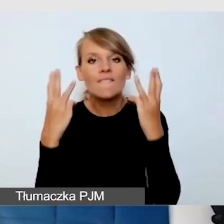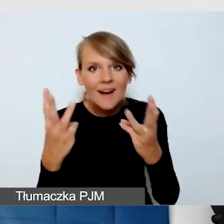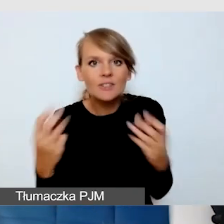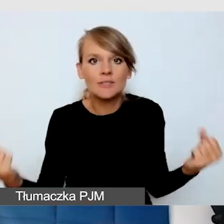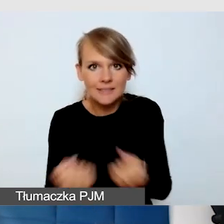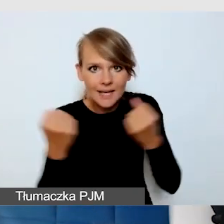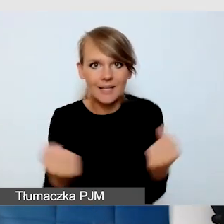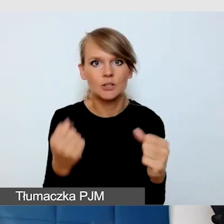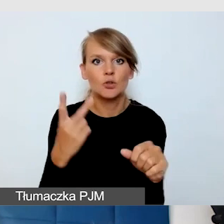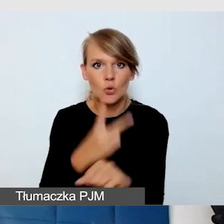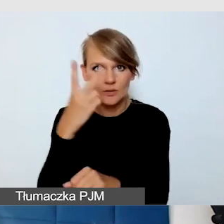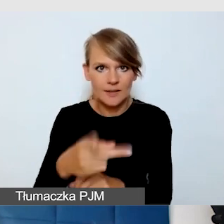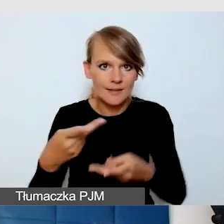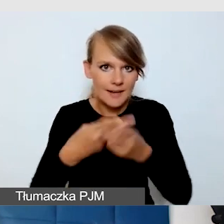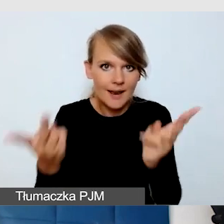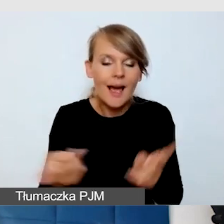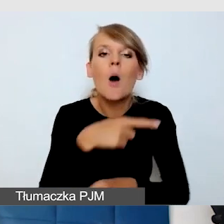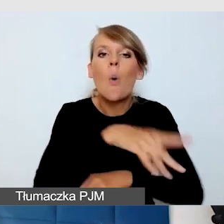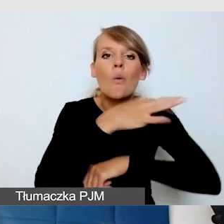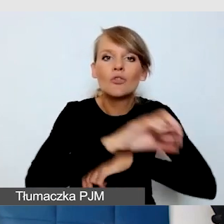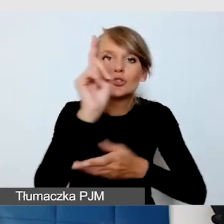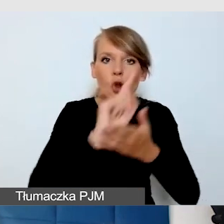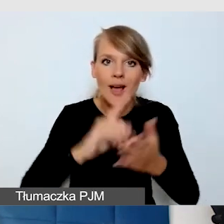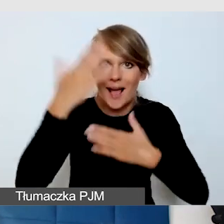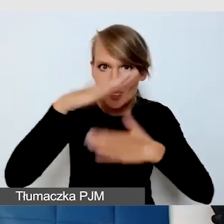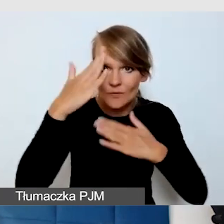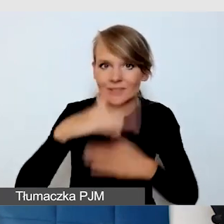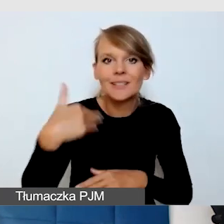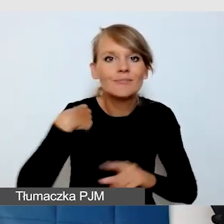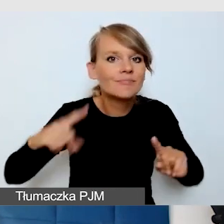Uniwersytet Śląski w Katowicach organizował spontaniczną debatę